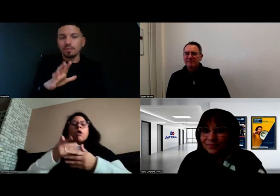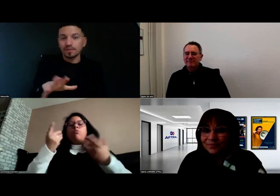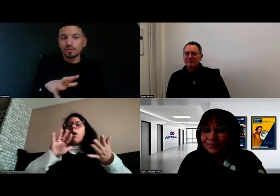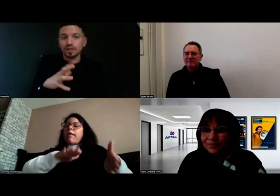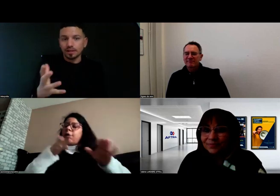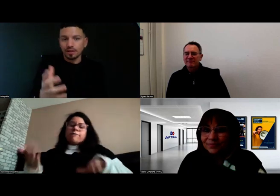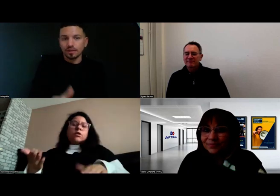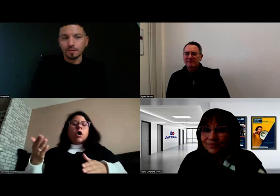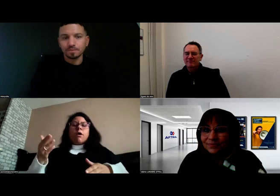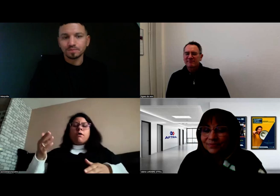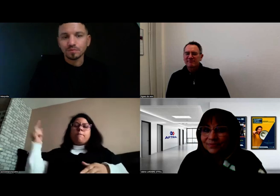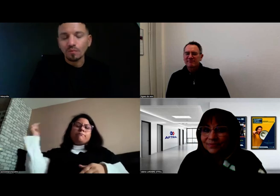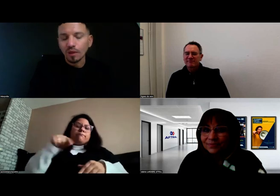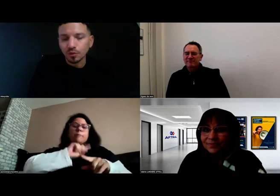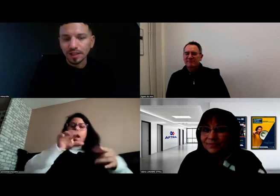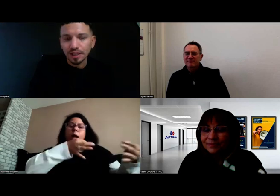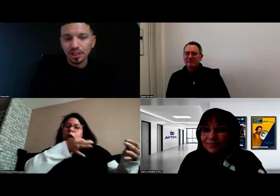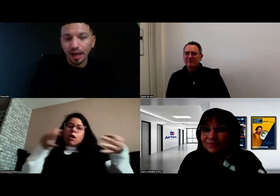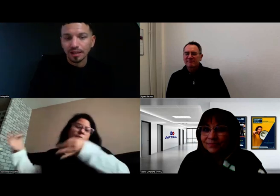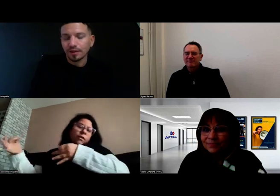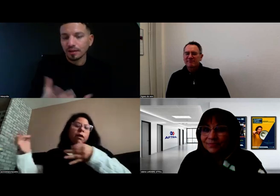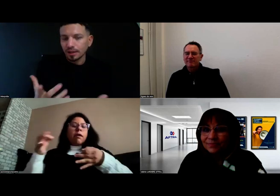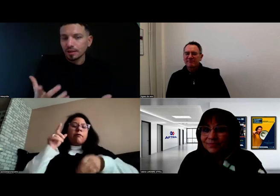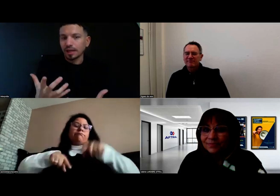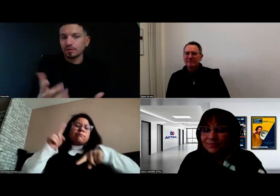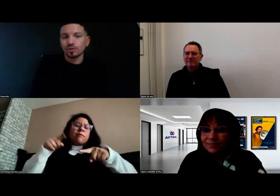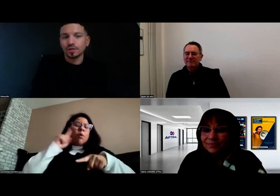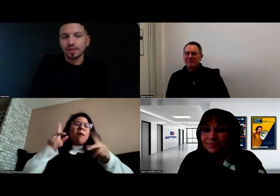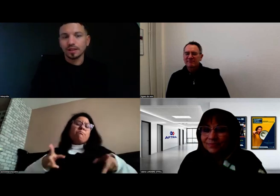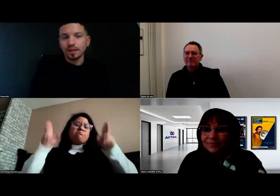Bref, tout était déjà prêt de son côté.